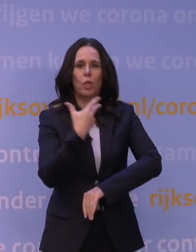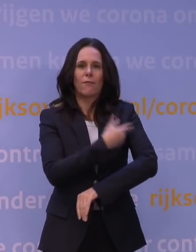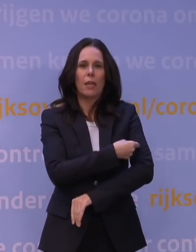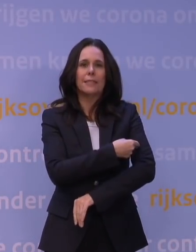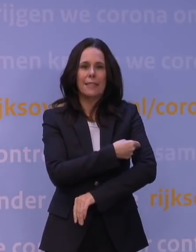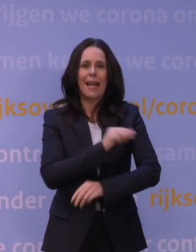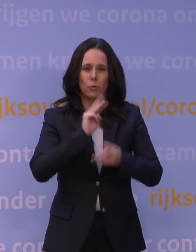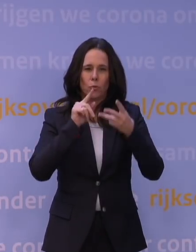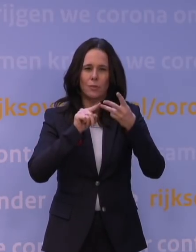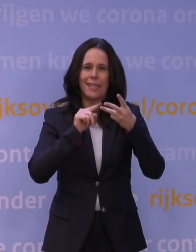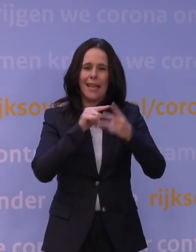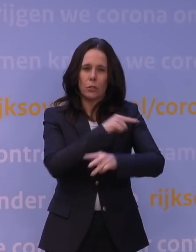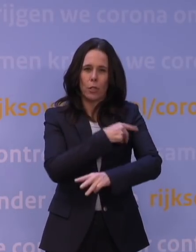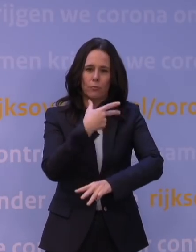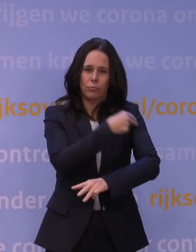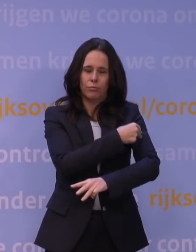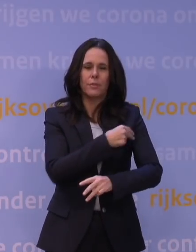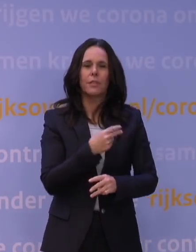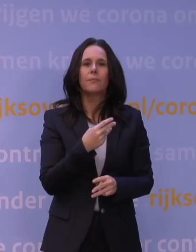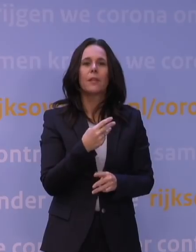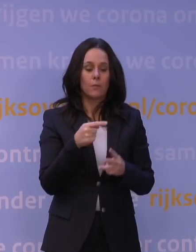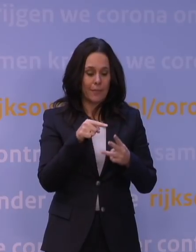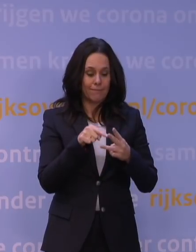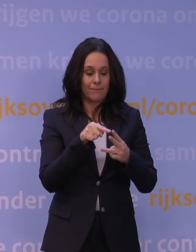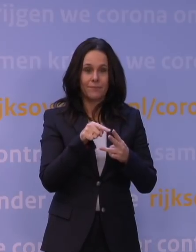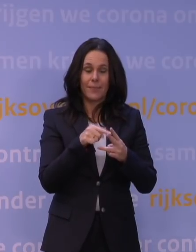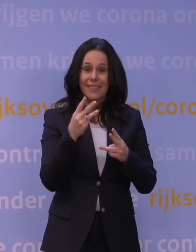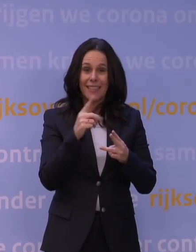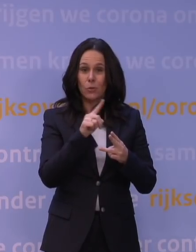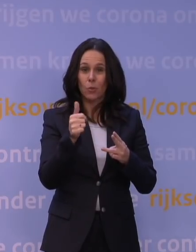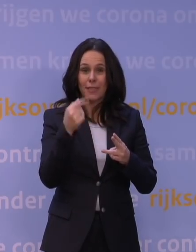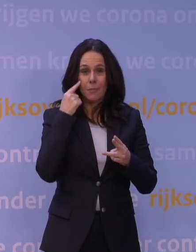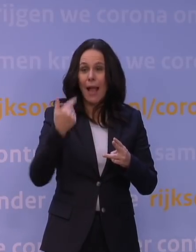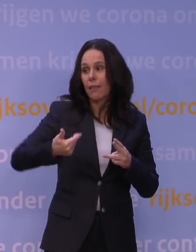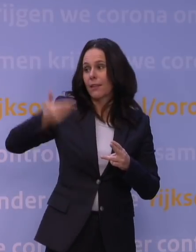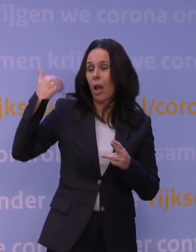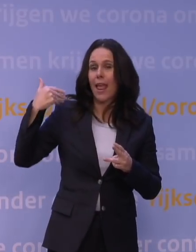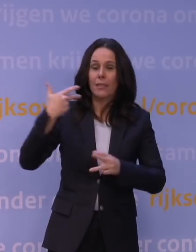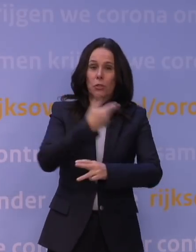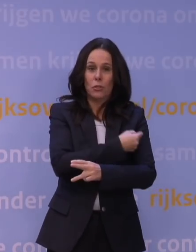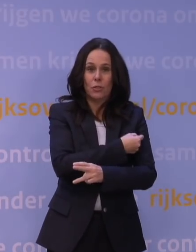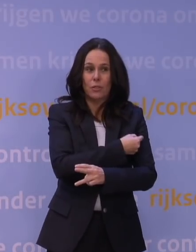op een situatie dat iemand drie tot zes maanden geleden gevaccineerd is. Maar die boostervaccinatie heeft natuurlijk heel snel effect,